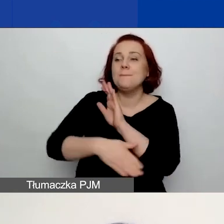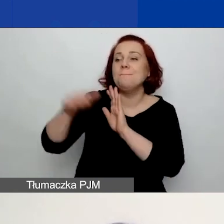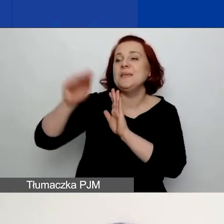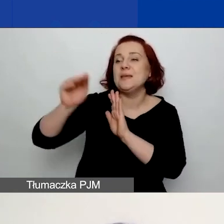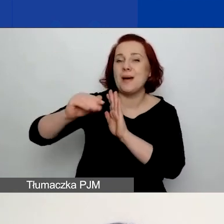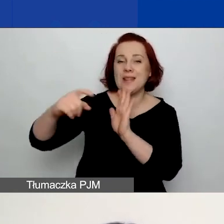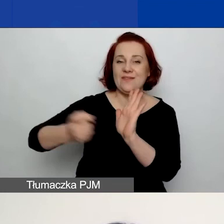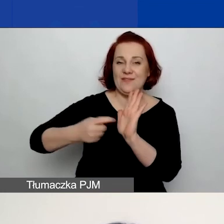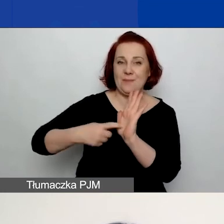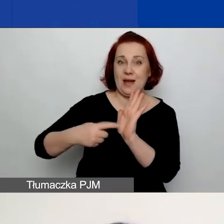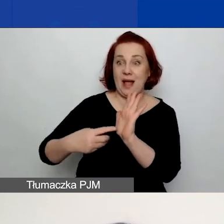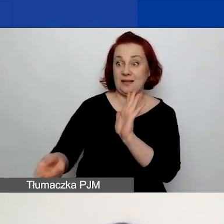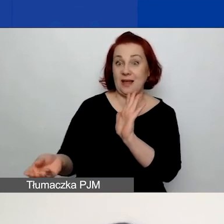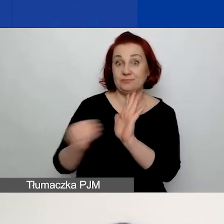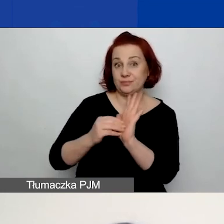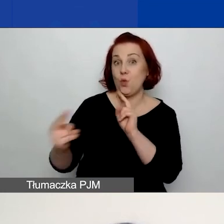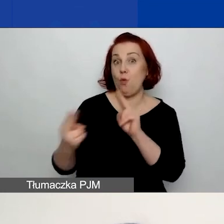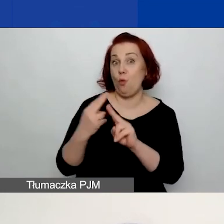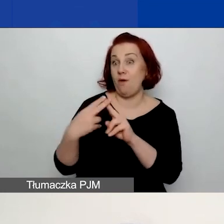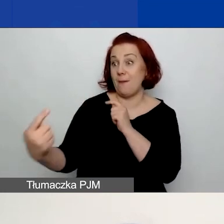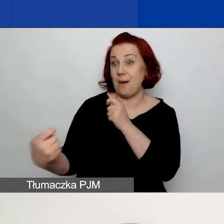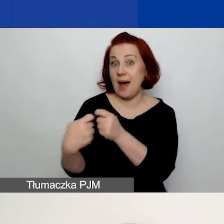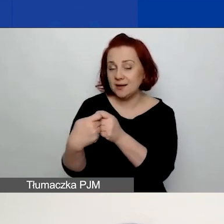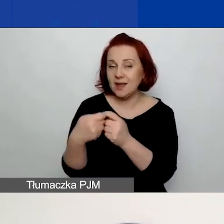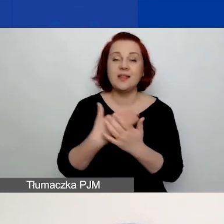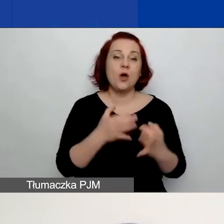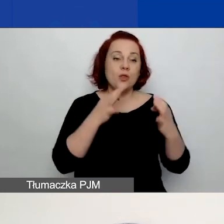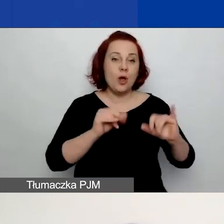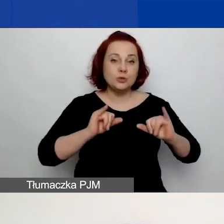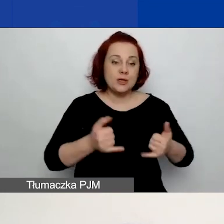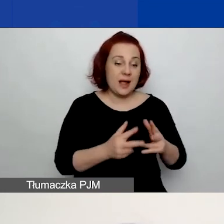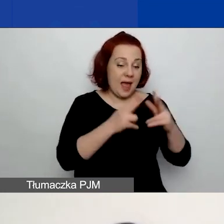zawarte w umowie partnerskiej. Więc dobrze jest na etapie zawiązywania tego partnerstwa